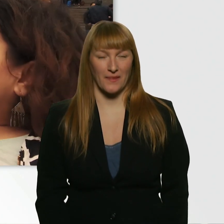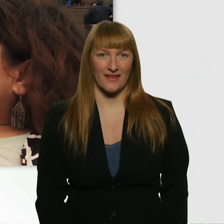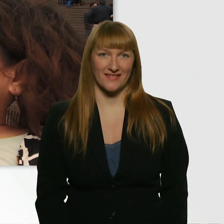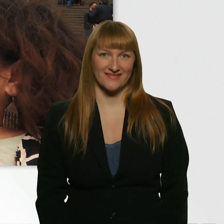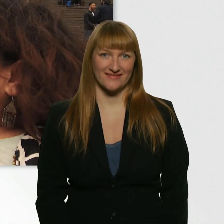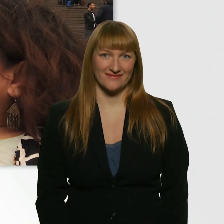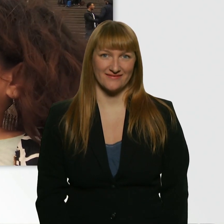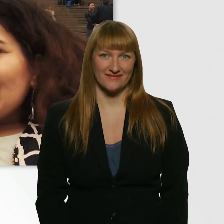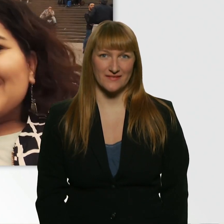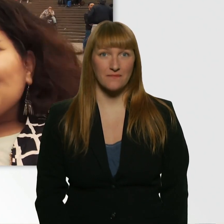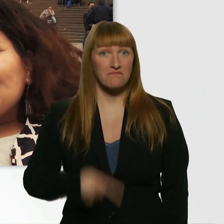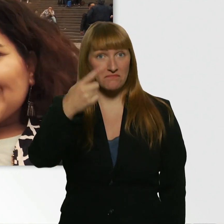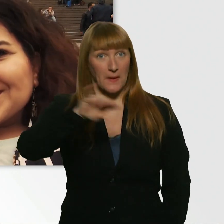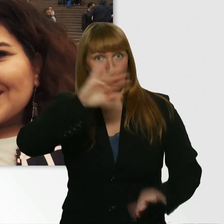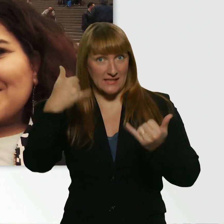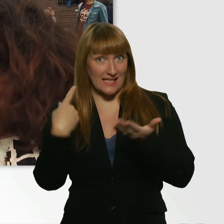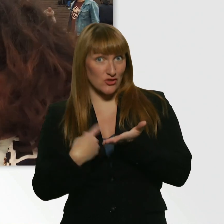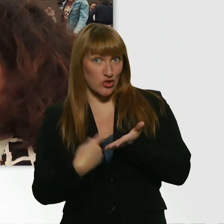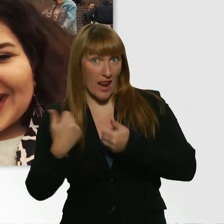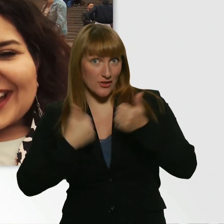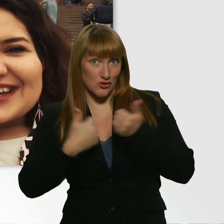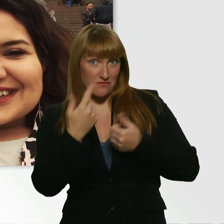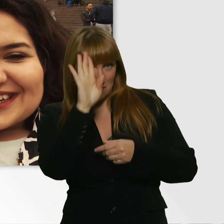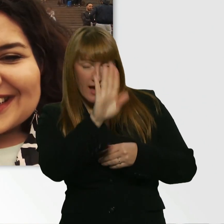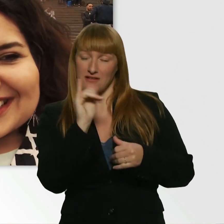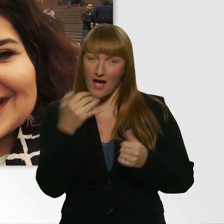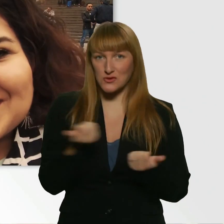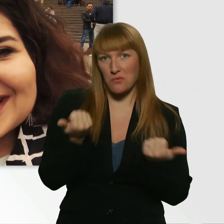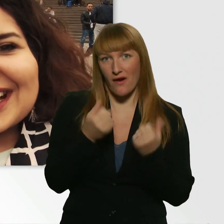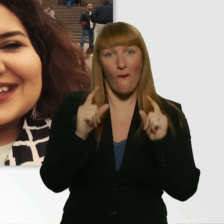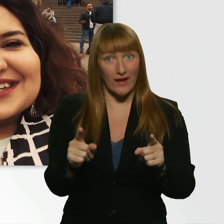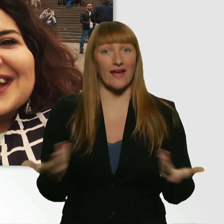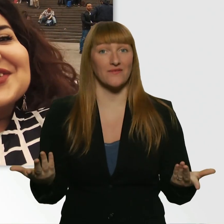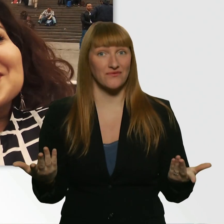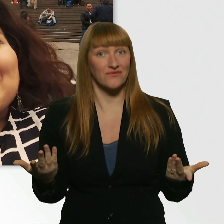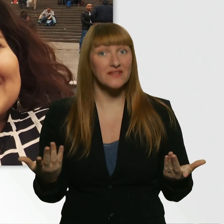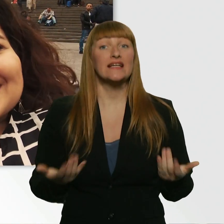Wie findest du die Challenge? - Klingt lustig. Mach ich. - Okay. Dann sind wir jetzt alle ganz schön gespannt.